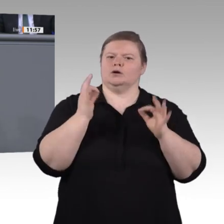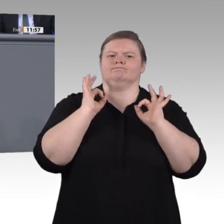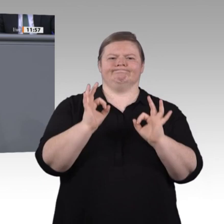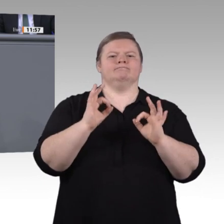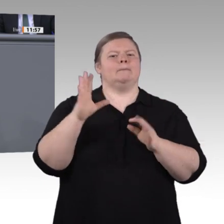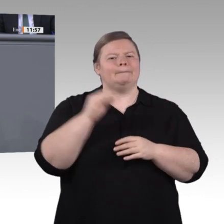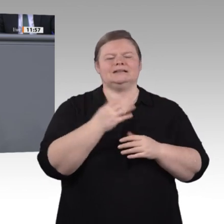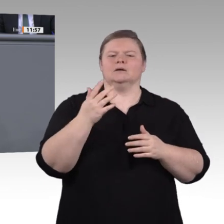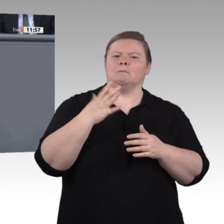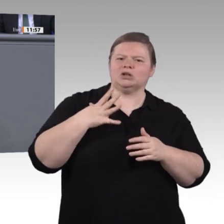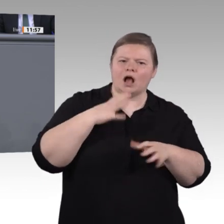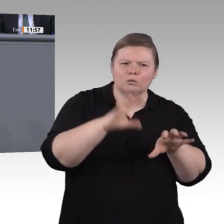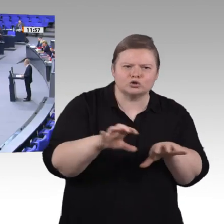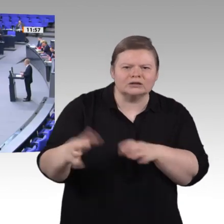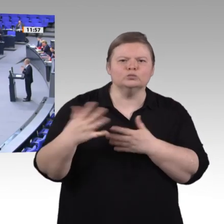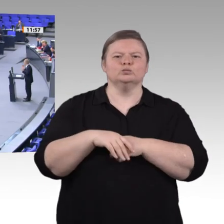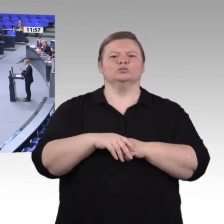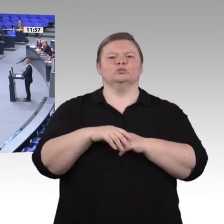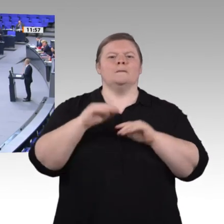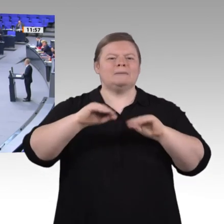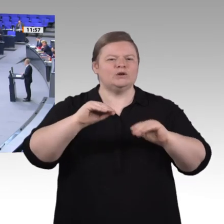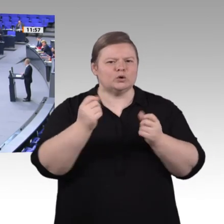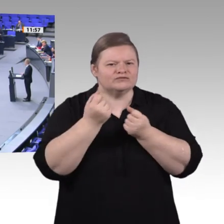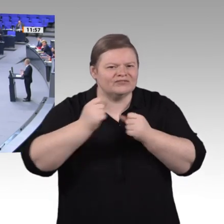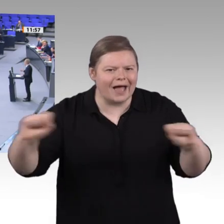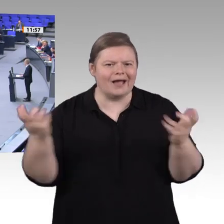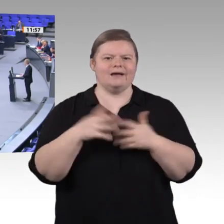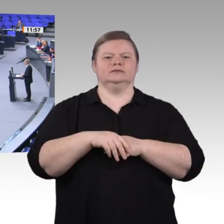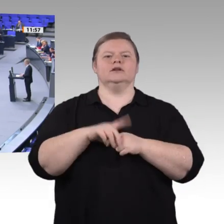vorzubereiten. Machen wir berufsbildende Schulen nicht zu Anwendern, sondern zu Innovationslaboren